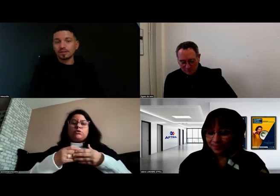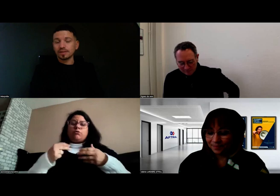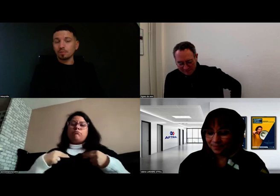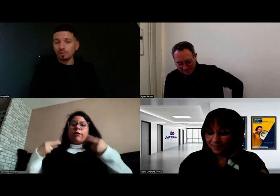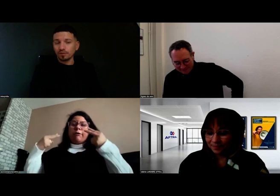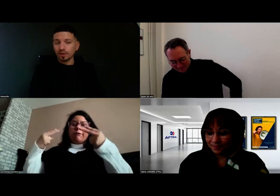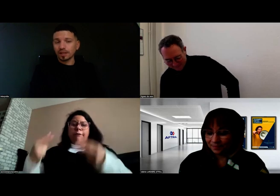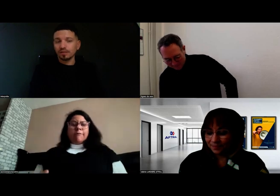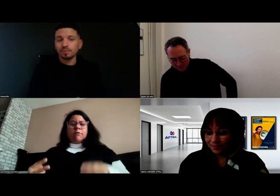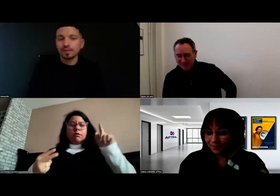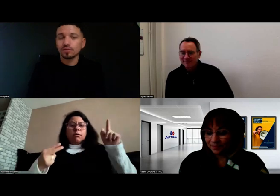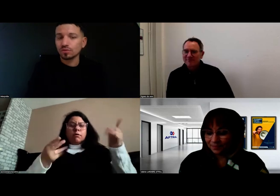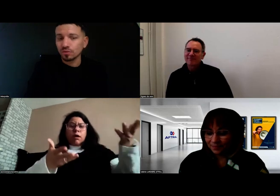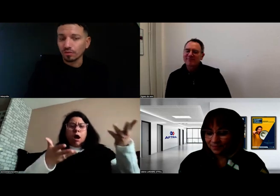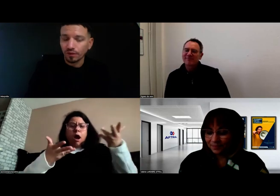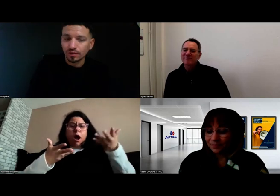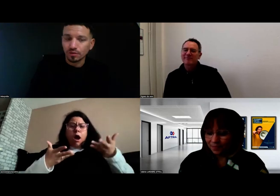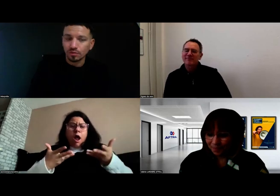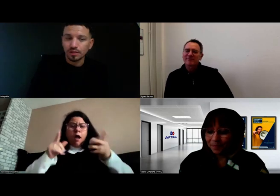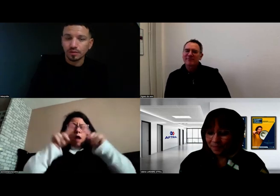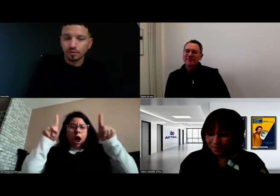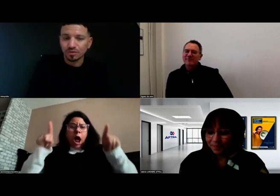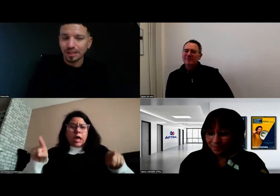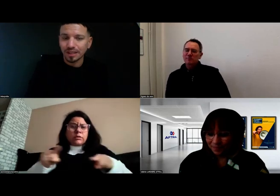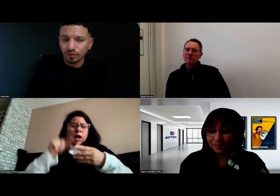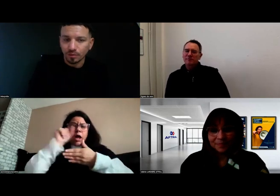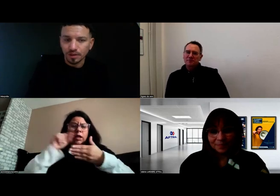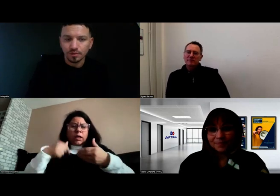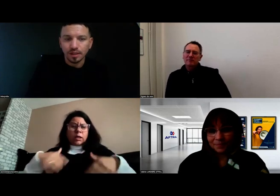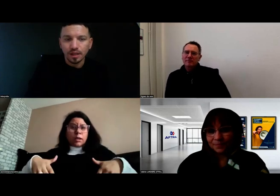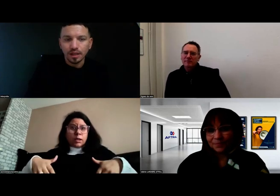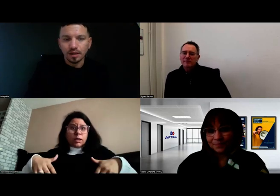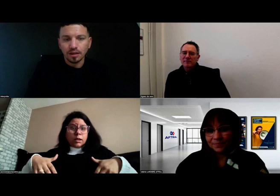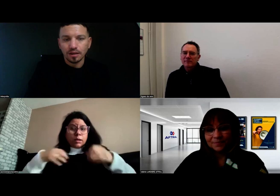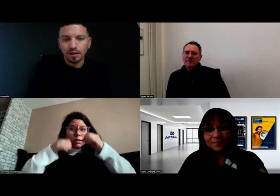C'est la première fois qu'il avait une personne sourde en face de lui, dans ce cadre de formation.